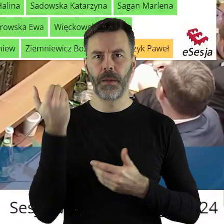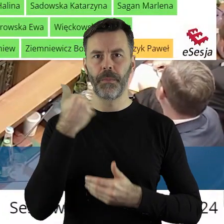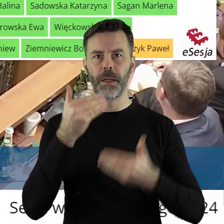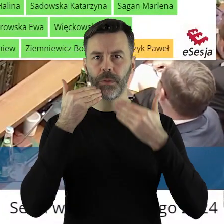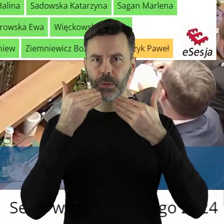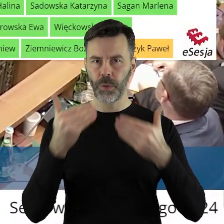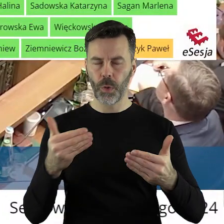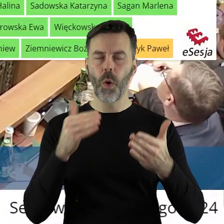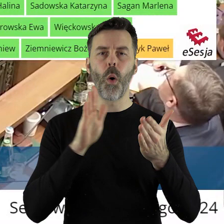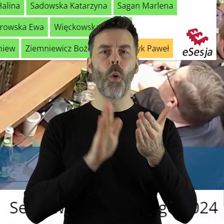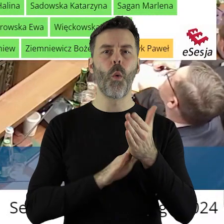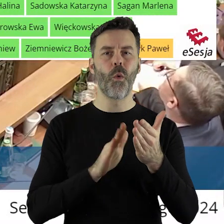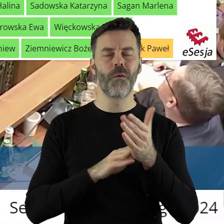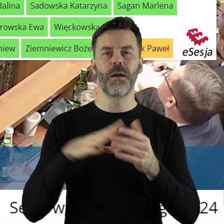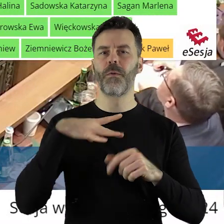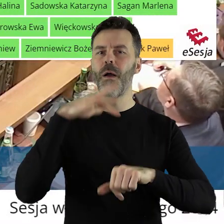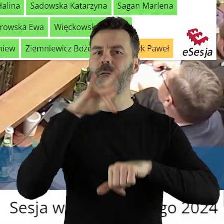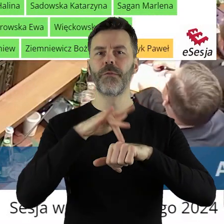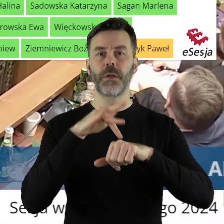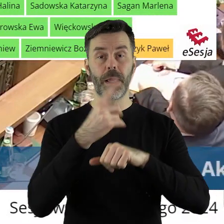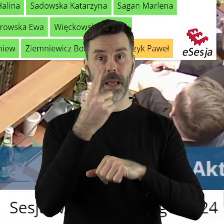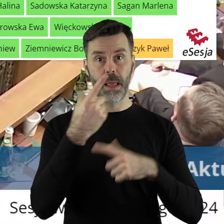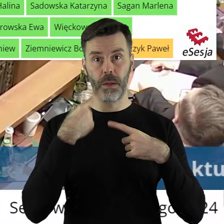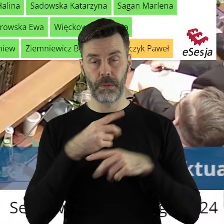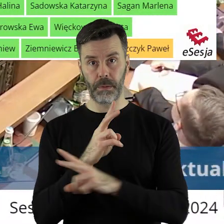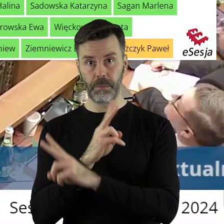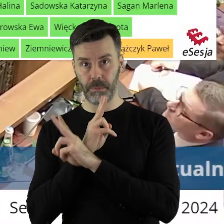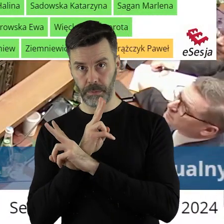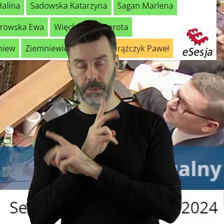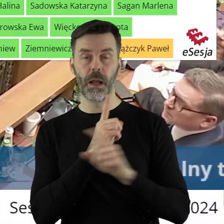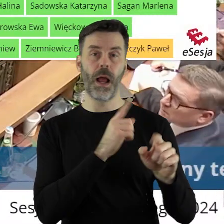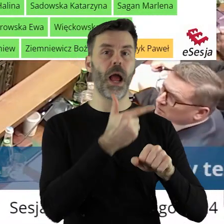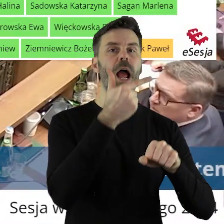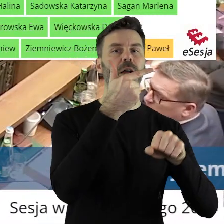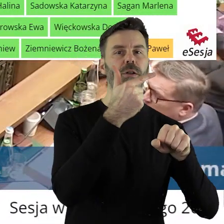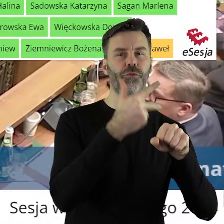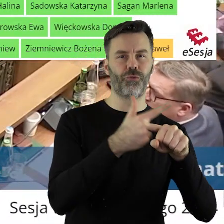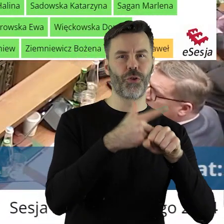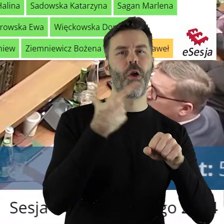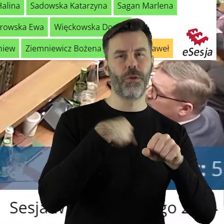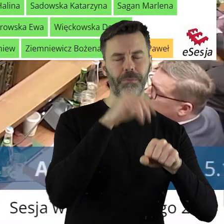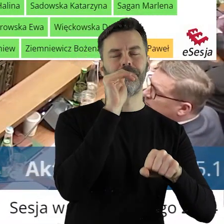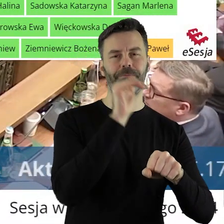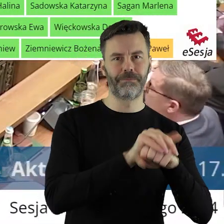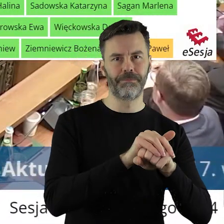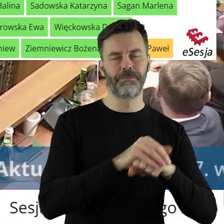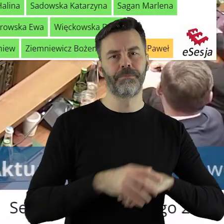Dziękuję bardzo. Uchwała została przegłosowana przy 1 głosie wstrzymującym i 30 głosach za.